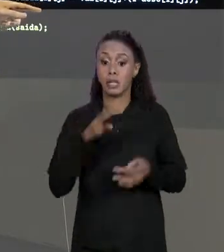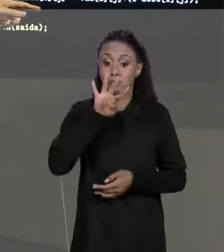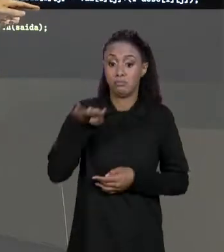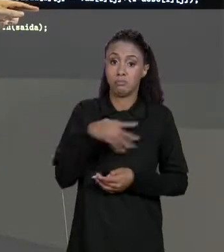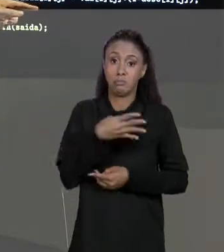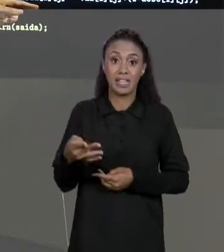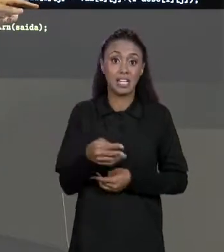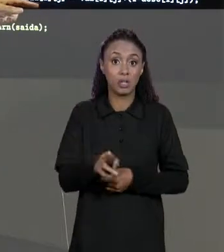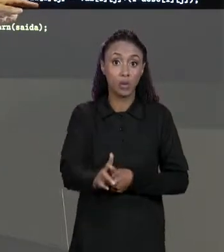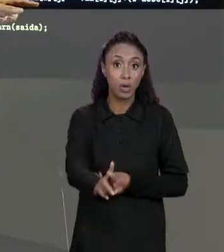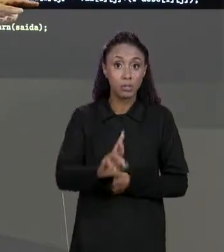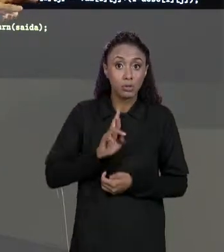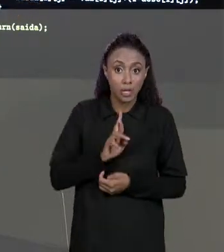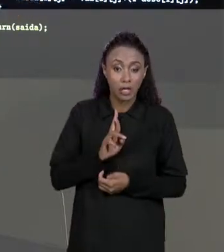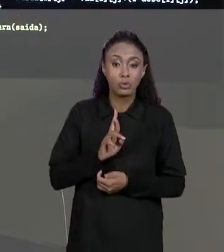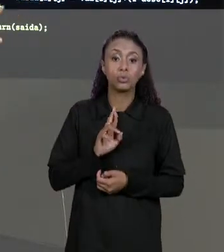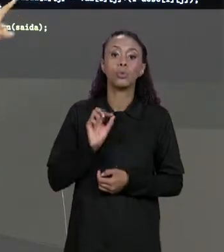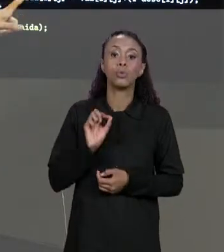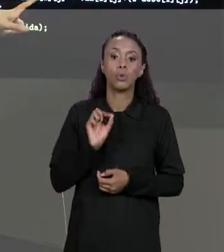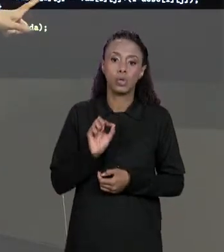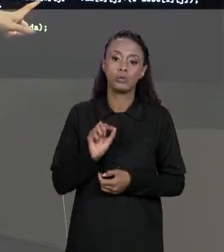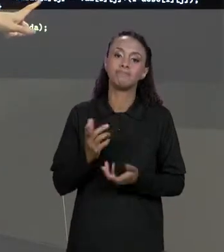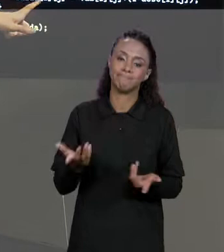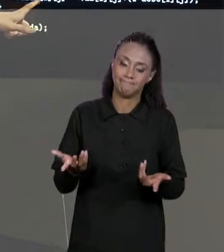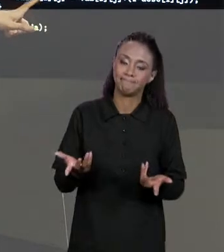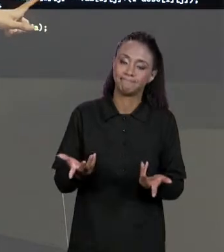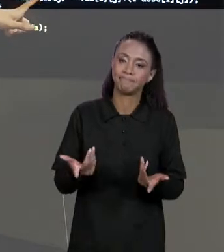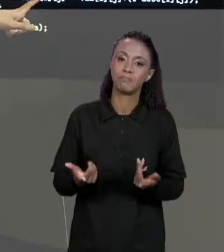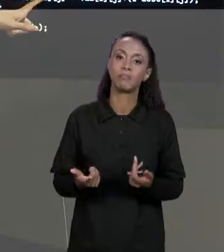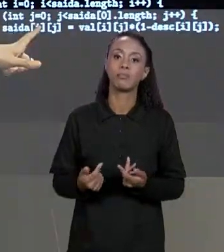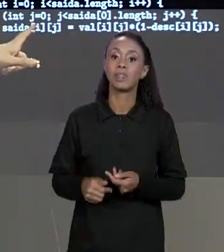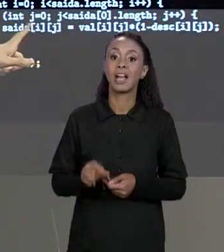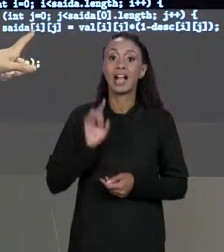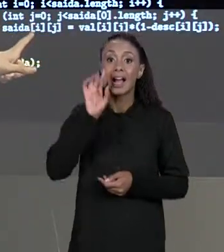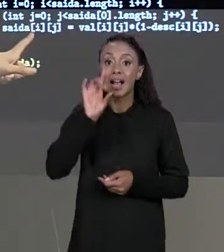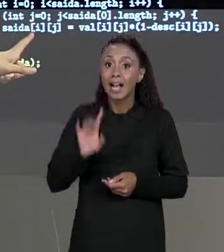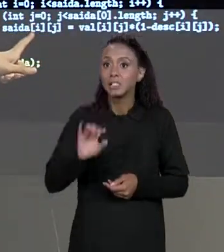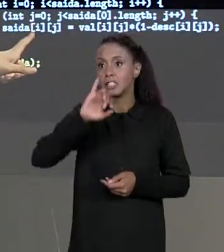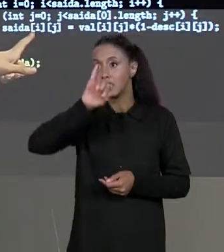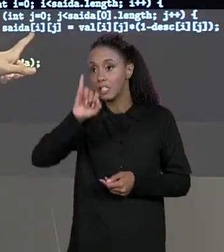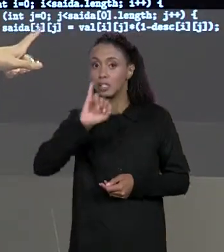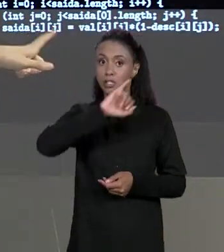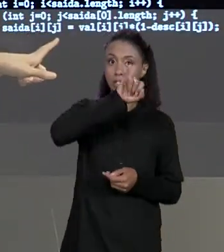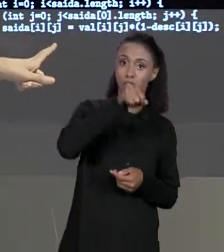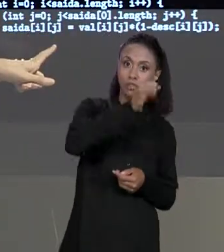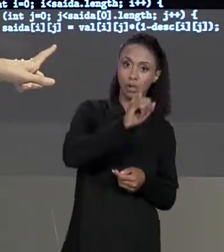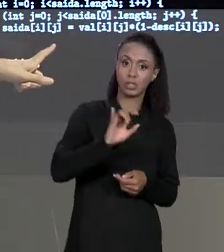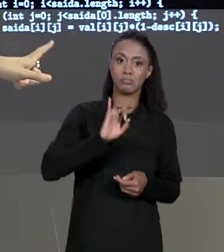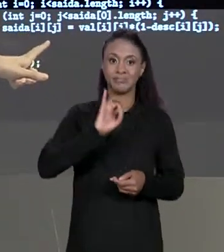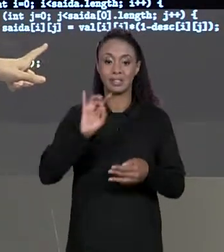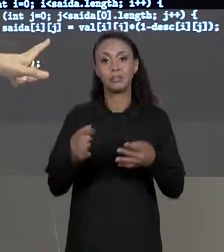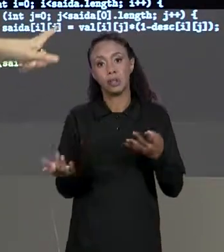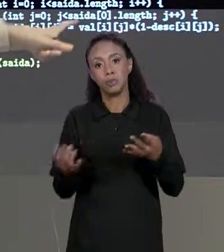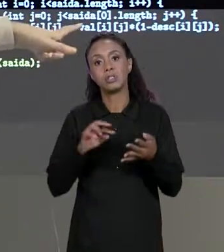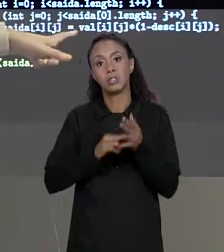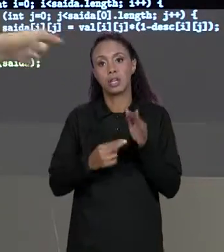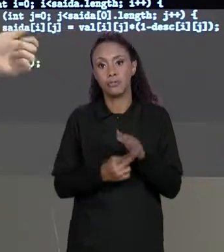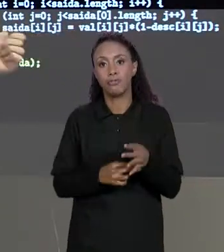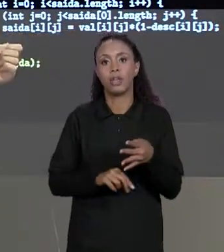ARMAZENADOS VÃO SER COMO? VAMOS USAR JUSTAMENTE ESSES ÍNDICES "I" E "J", OU SEJA, PARA CADA LINHA E PARA CADA COLUNA VAI COLOCAR DENTRO O